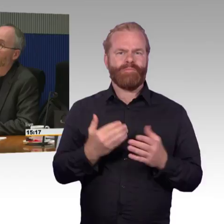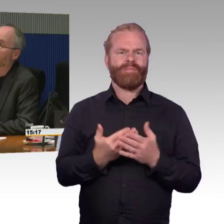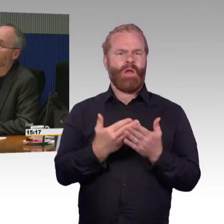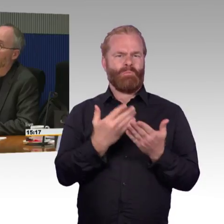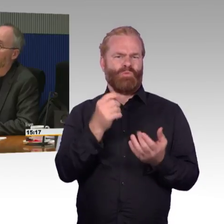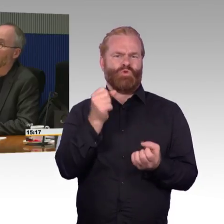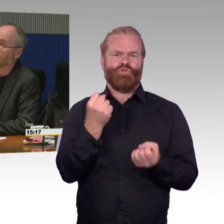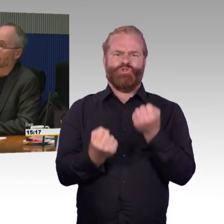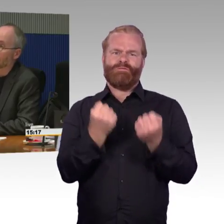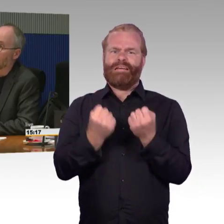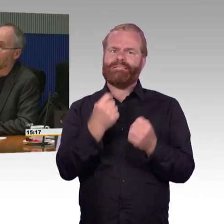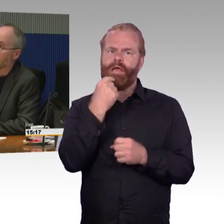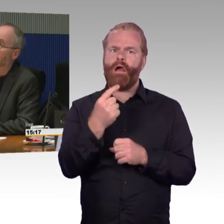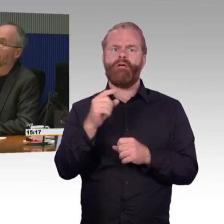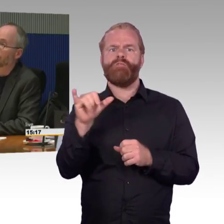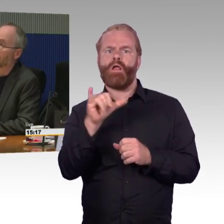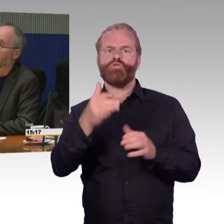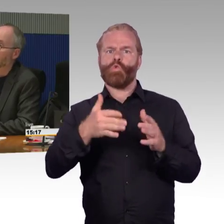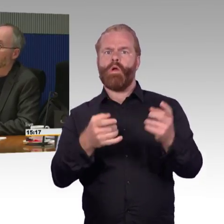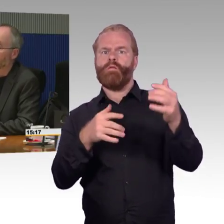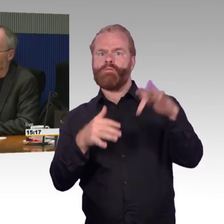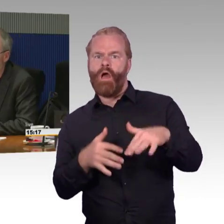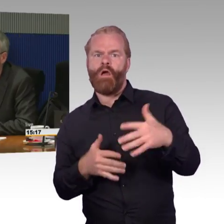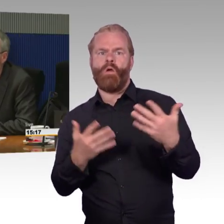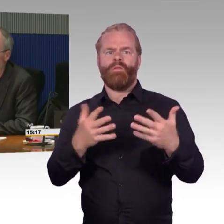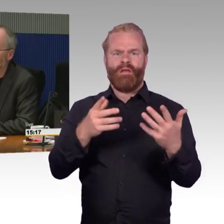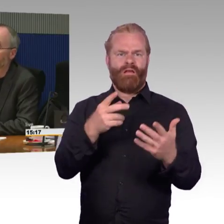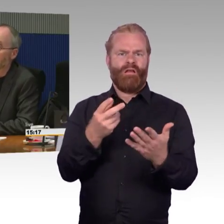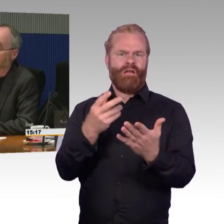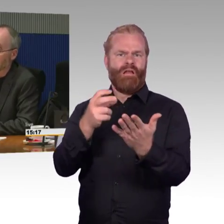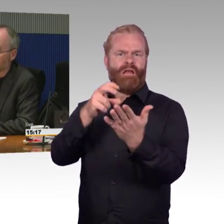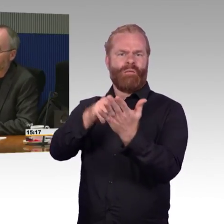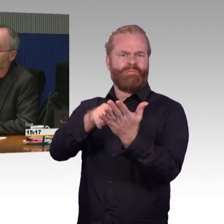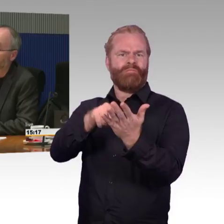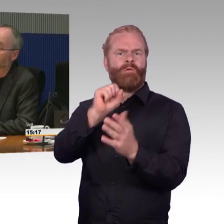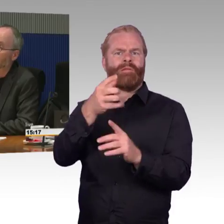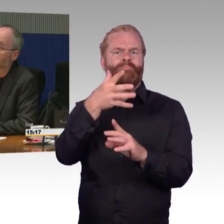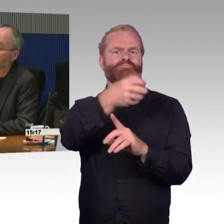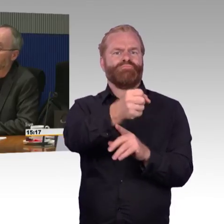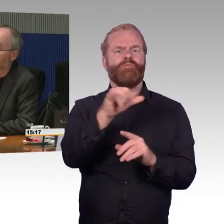von Menschen mit Behinderung mit sich bringt. Was da gut funktioniert und was nicht gut funktioniert,